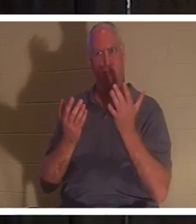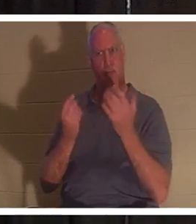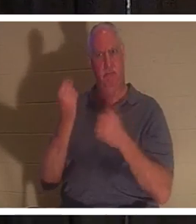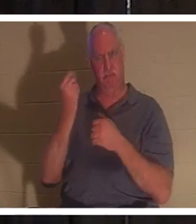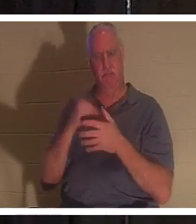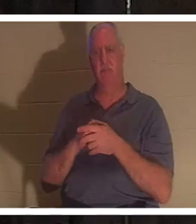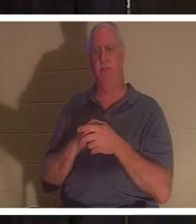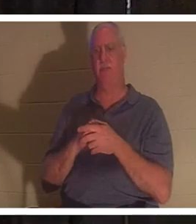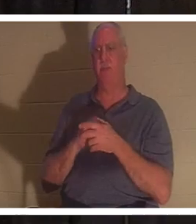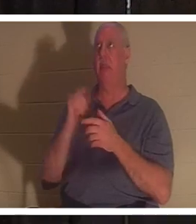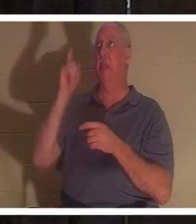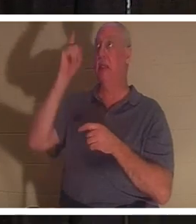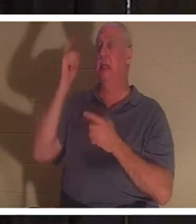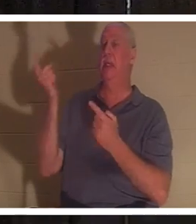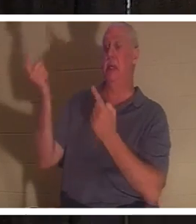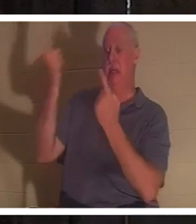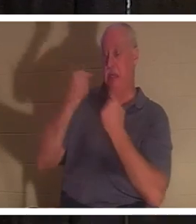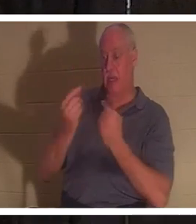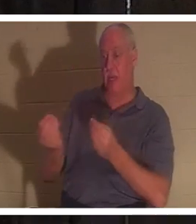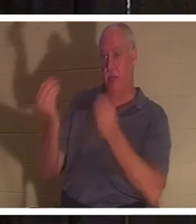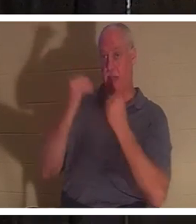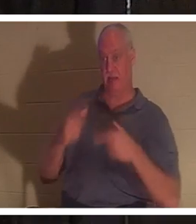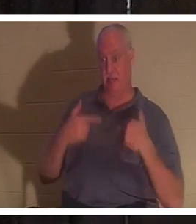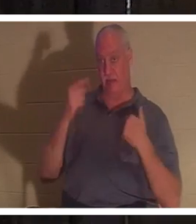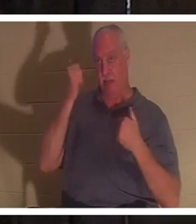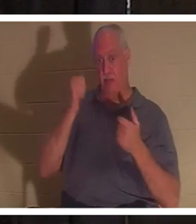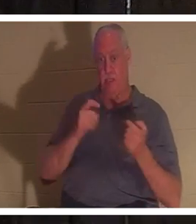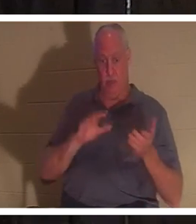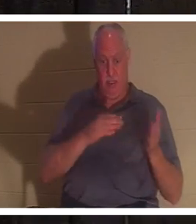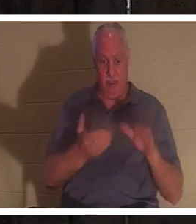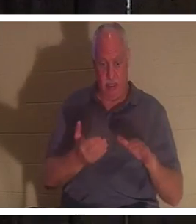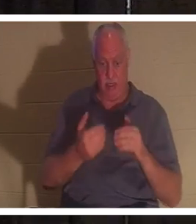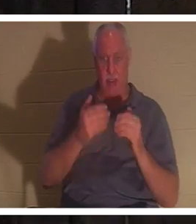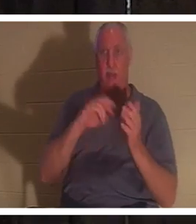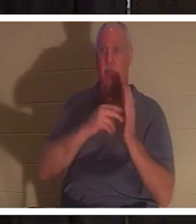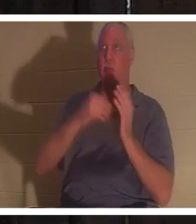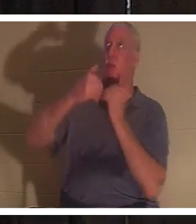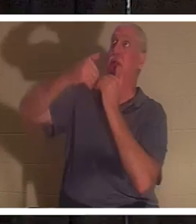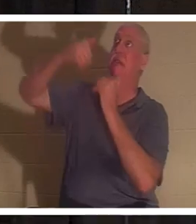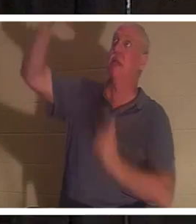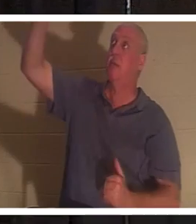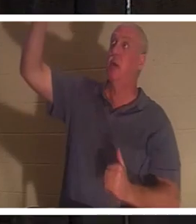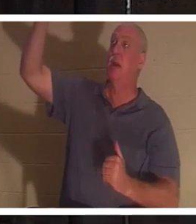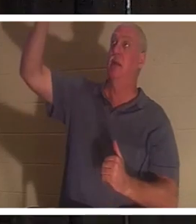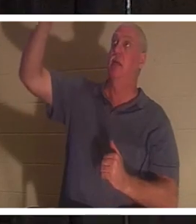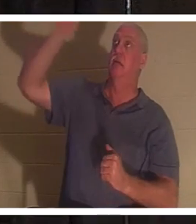пришел дать нам жизнь, потому что мы были мертвы. Потому что мы отделены от Автора Жизни. Бог является